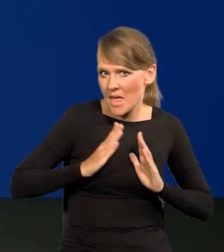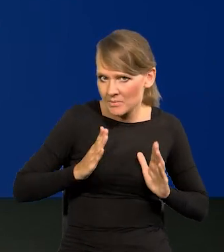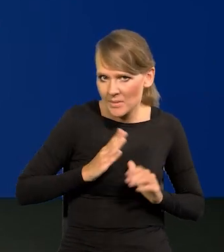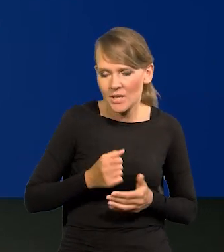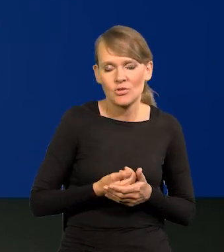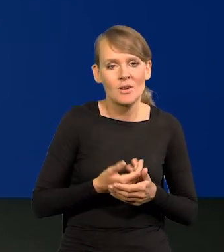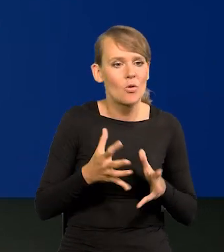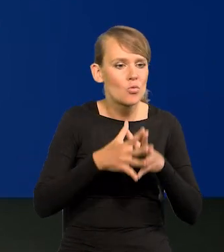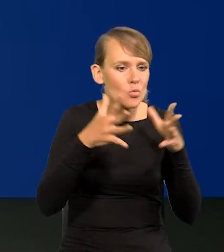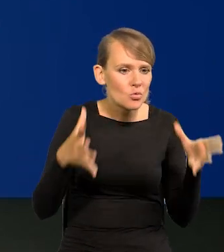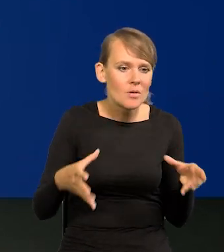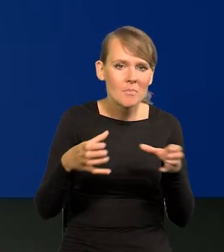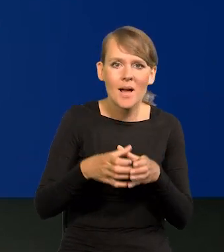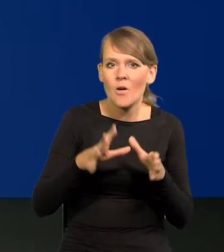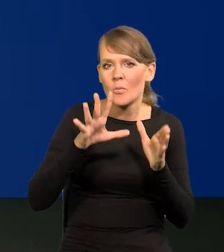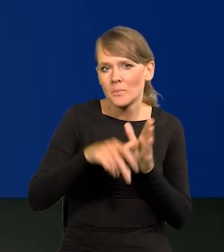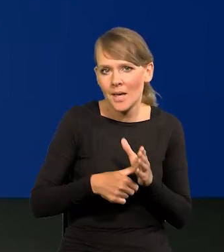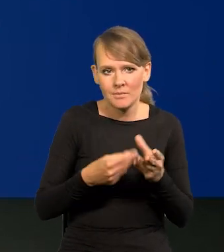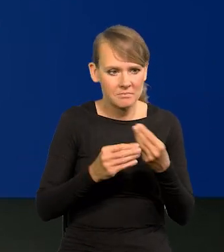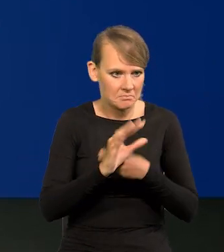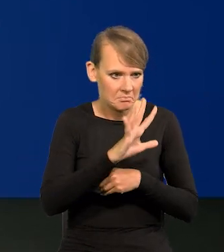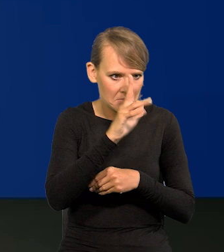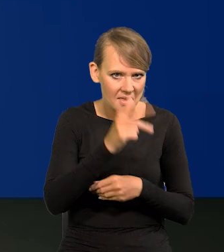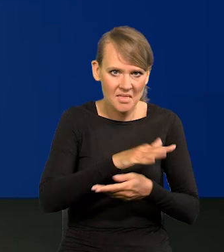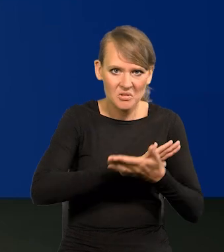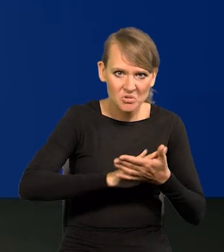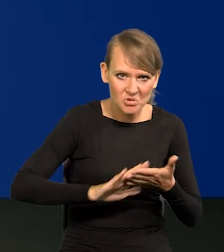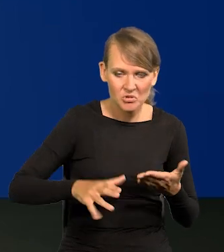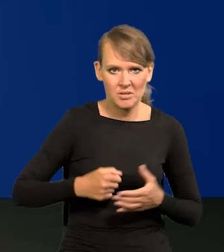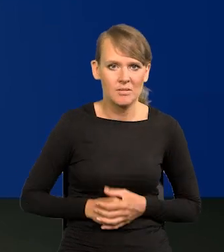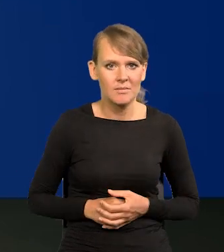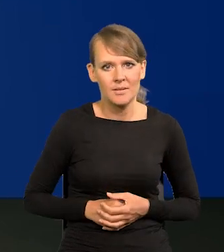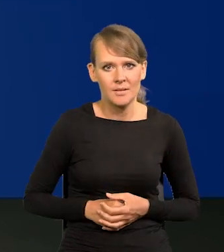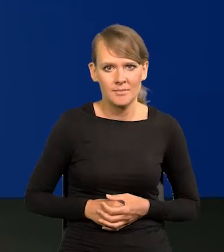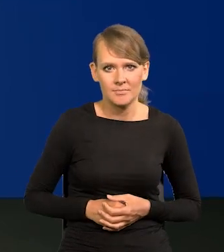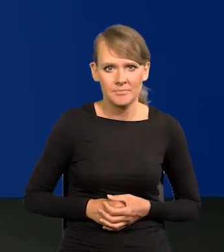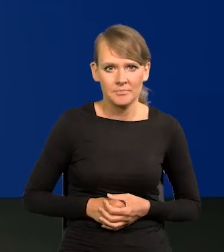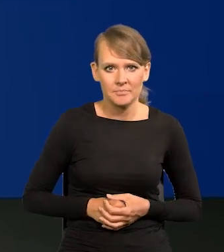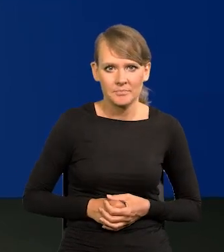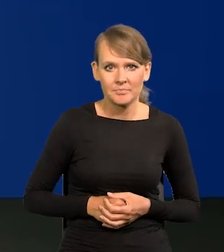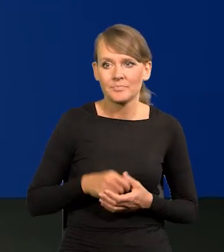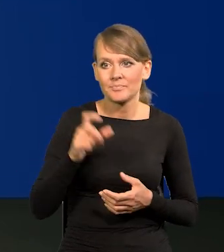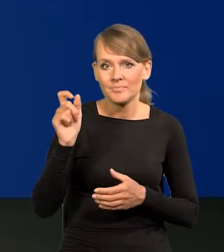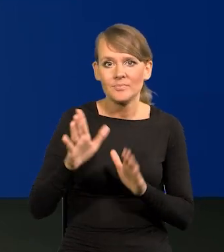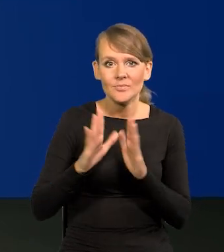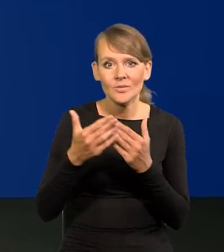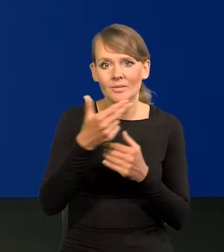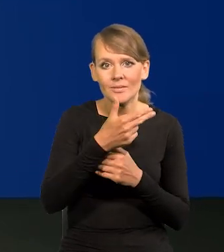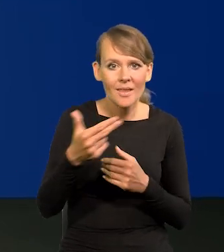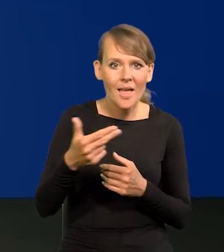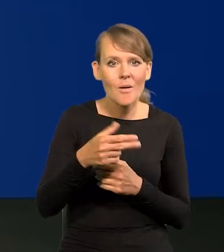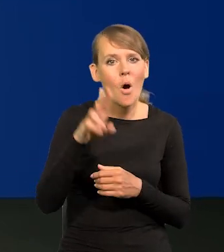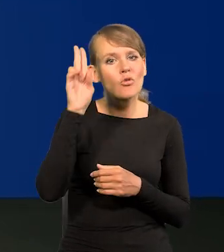Polskie miasta, duże i małe są coraz piękniejsze, coraz bardziej czyste. Są takie książki na temat toalet w Europie.